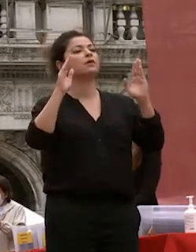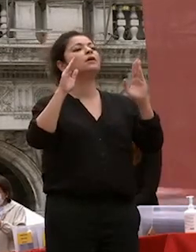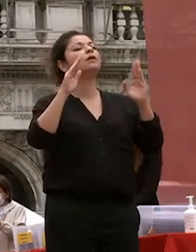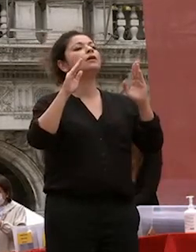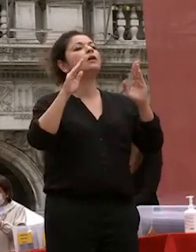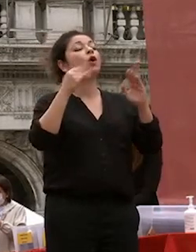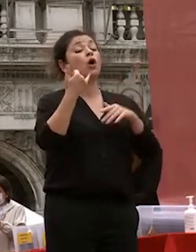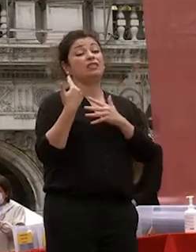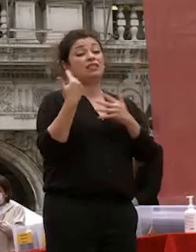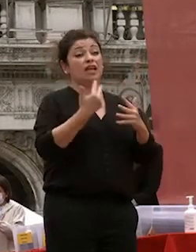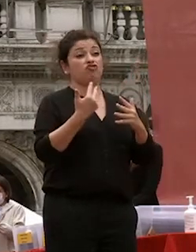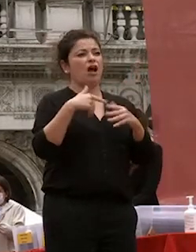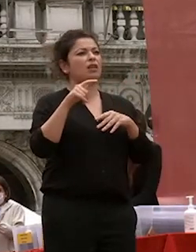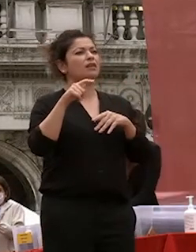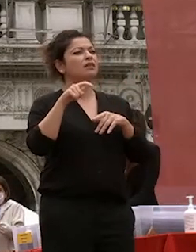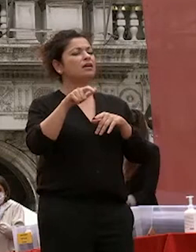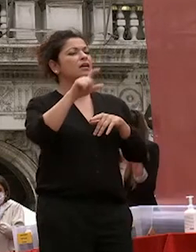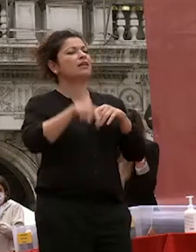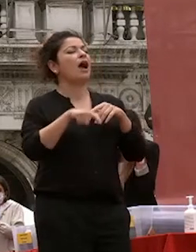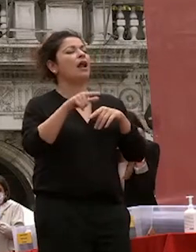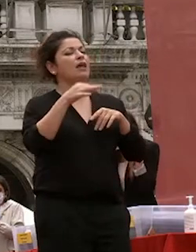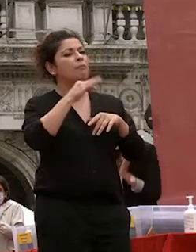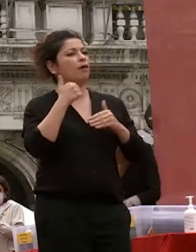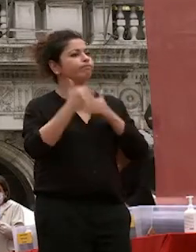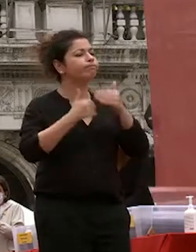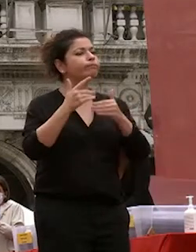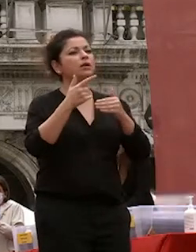mondo intero da un lato recuperandole essenziale della sua specifica